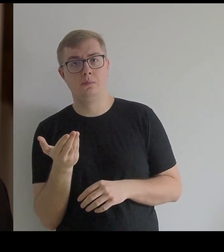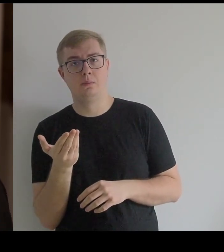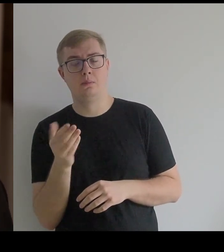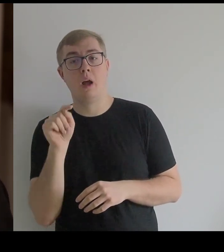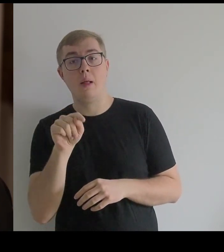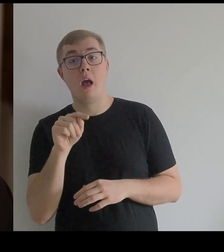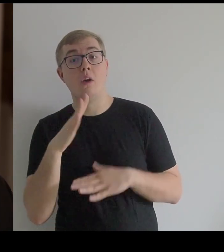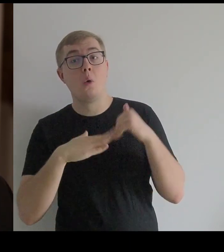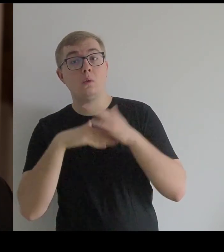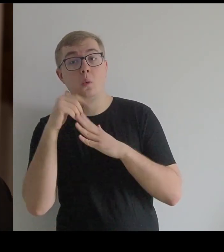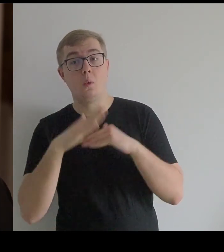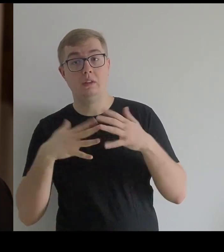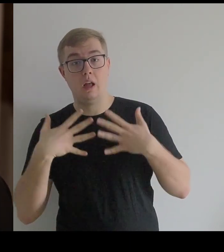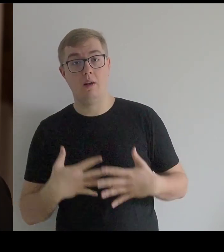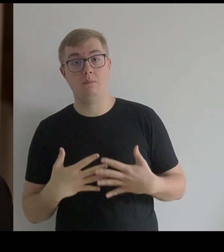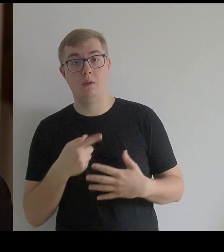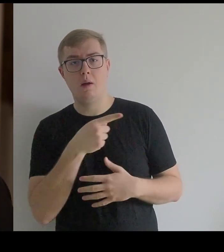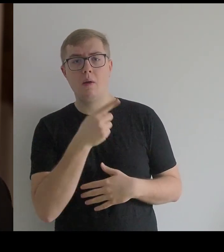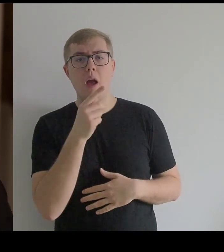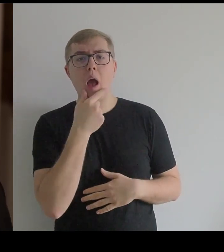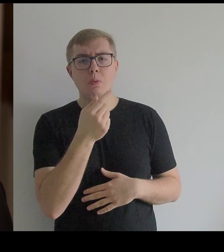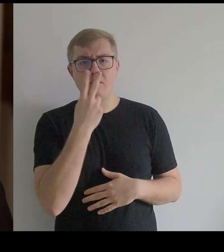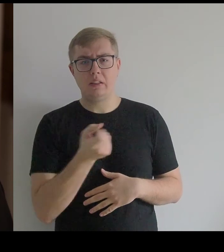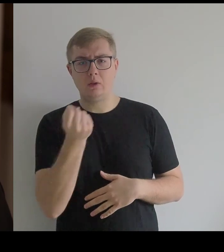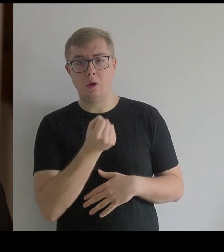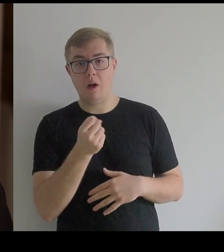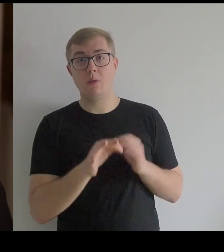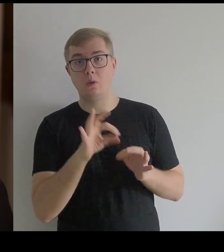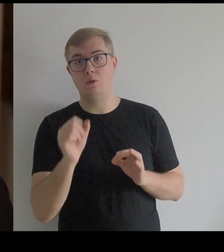A taka konstrukcja, jaką on tutaj zastosował, jest zachowana w muzeach.